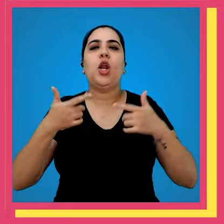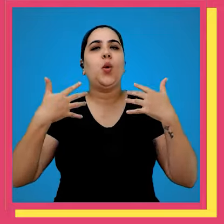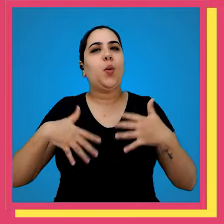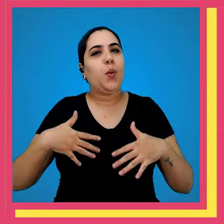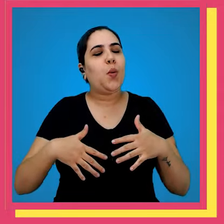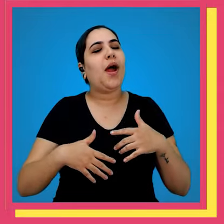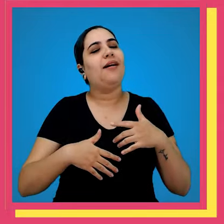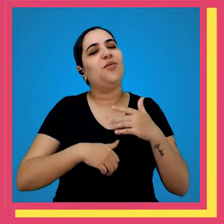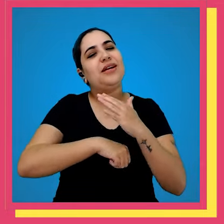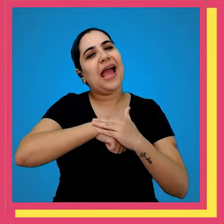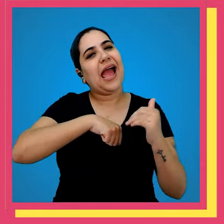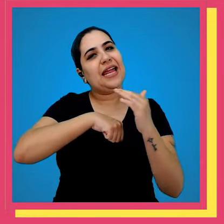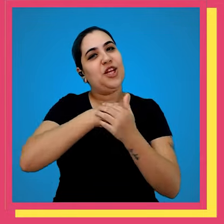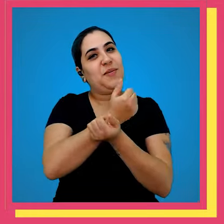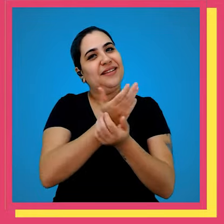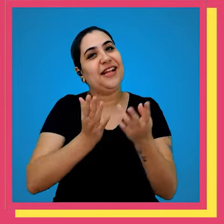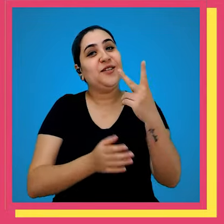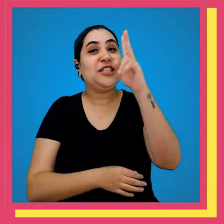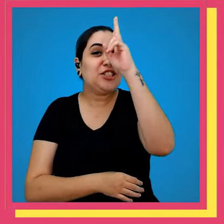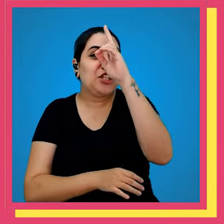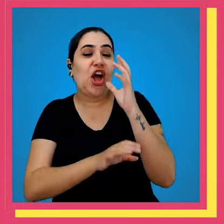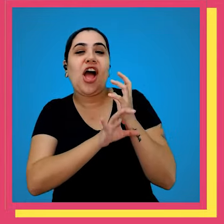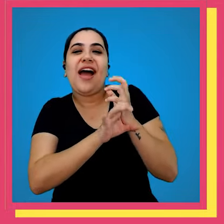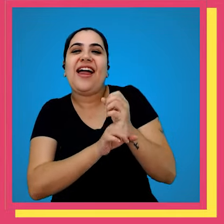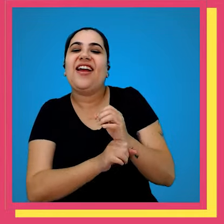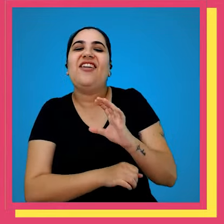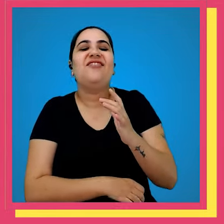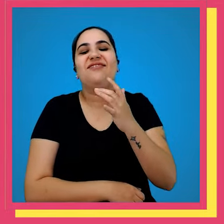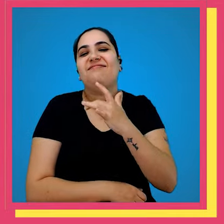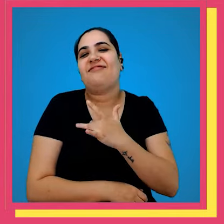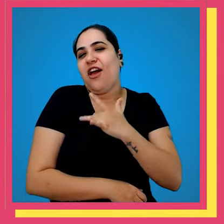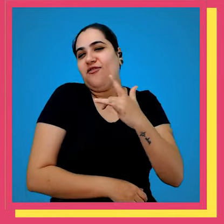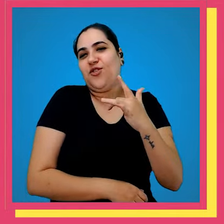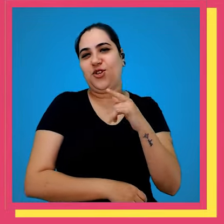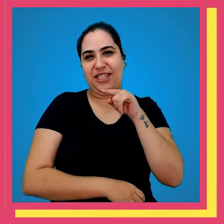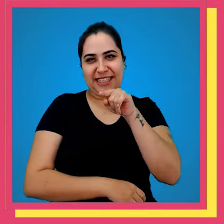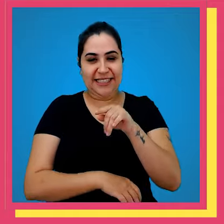trabalham com muito carinho para entregar a sua história favorita para você mas presta